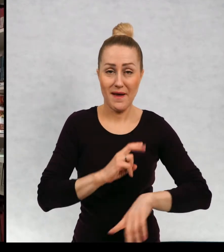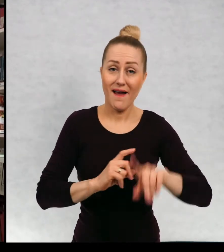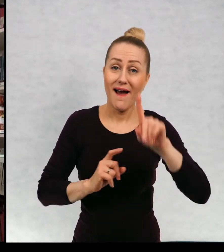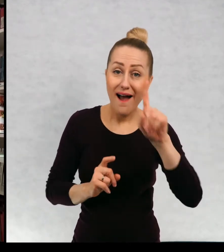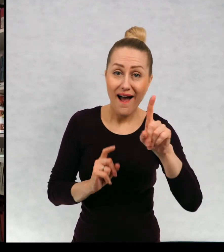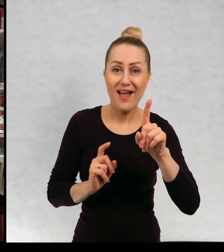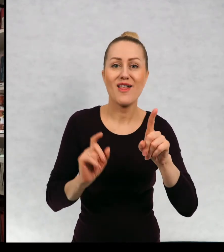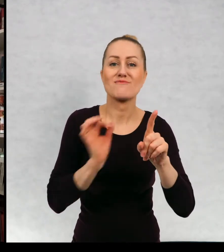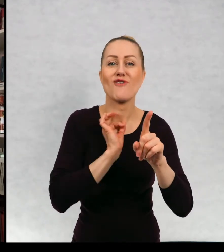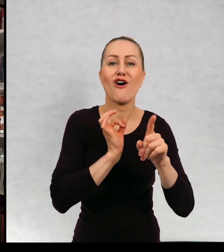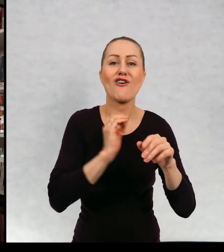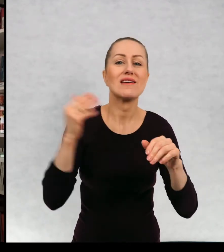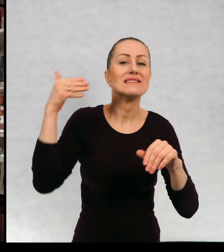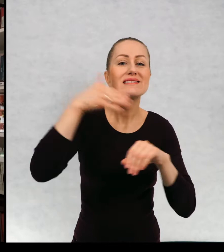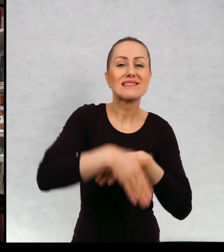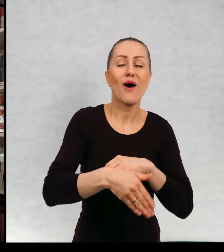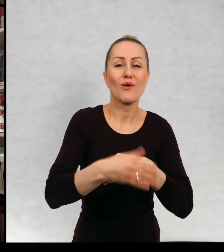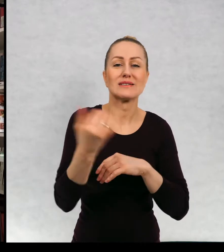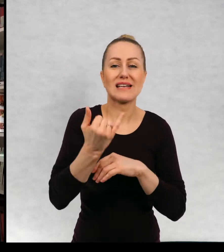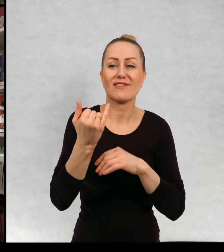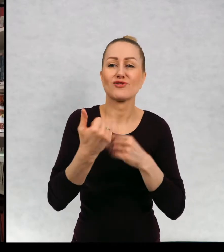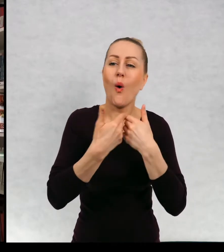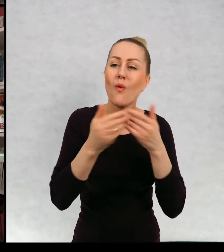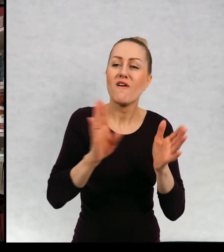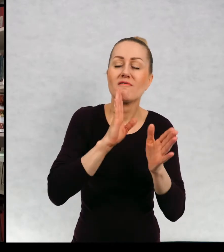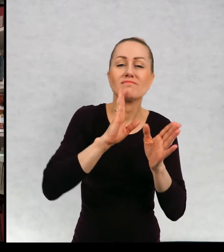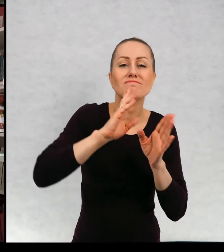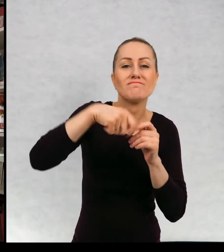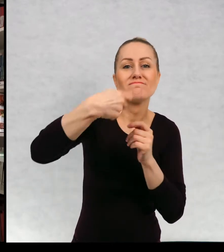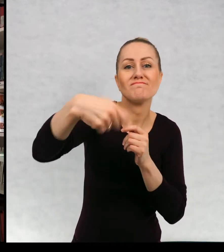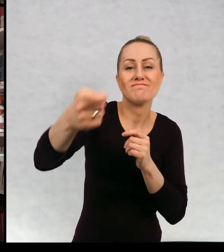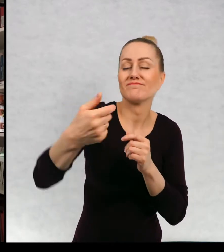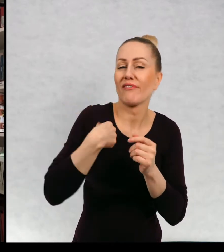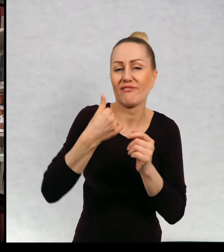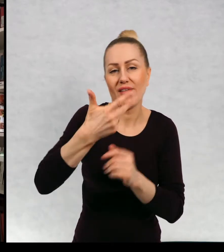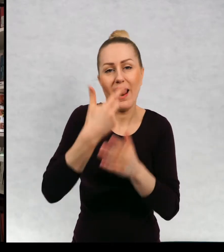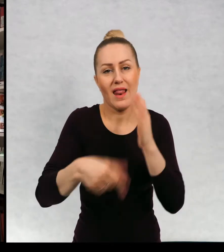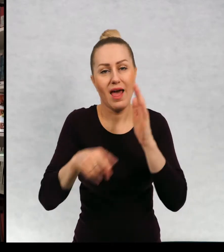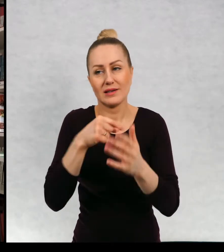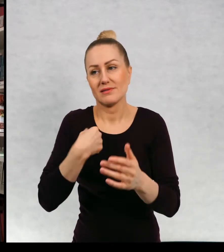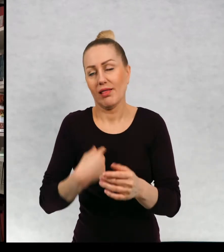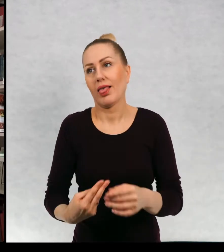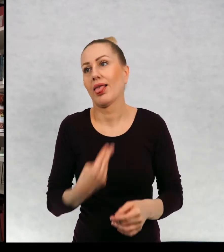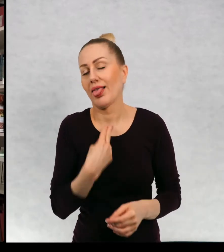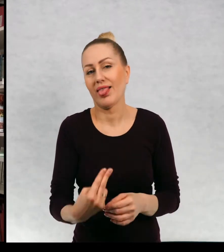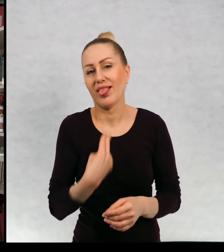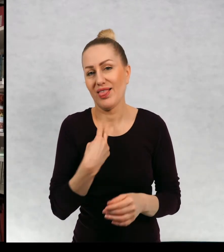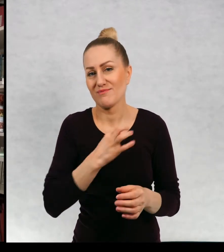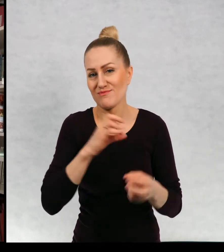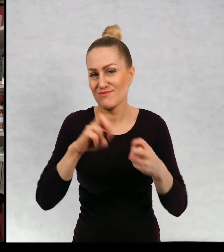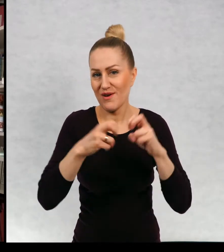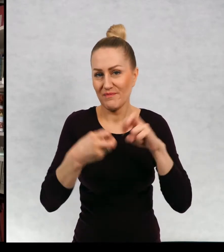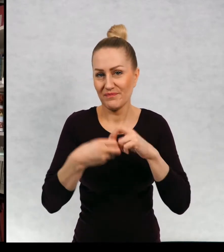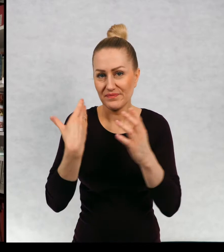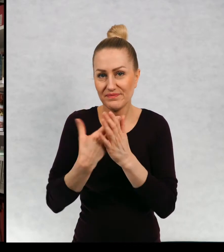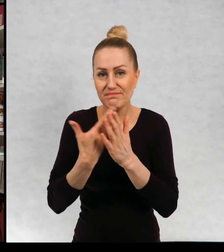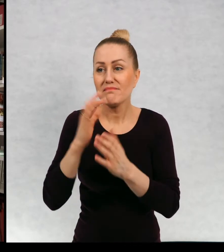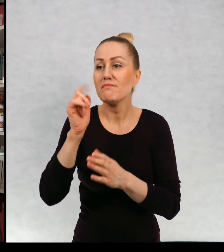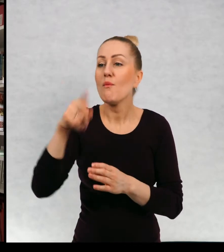Ale przez te moje otwarte zakończenia przyznaje, że wielokrotnie wpadam we własne sidła, ponieważ czytelnicy przywiązują się do